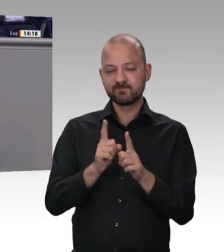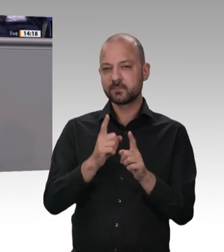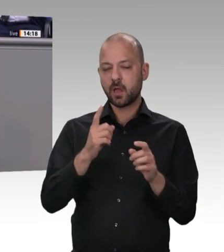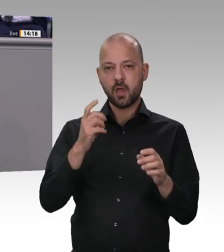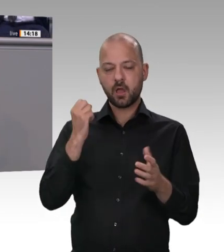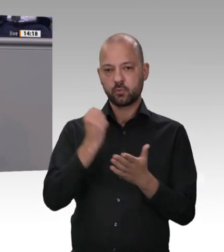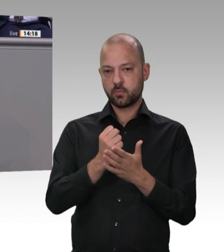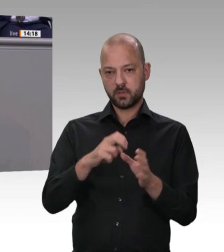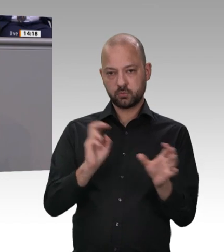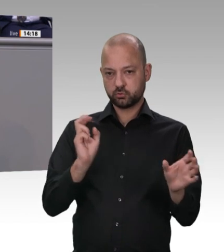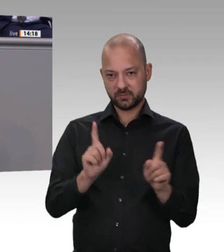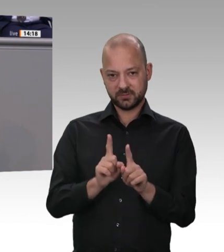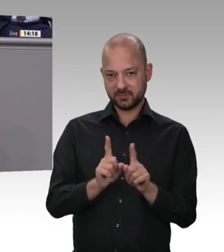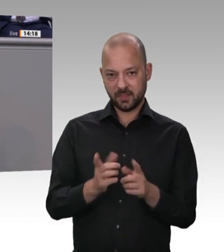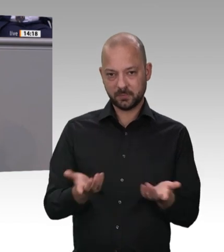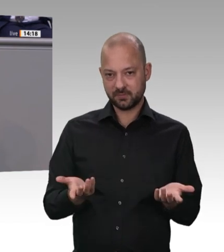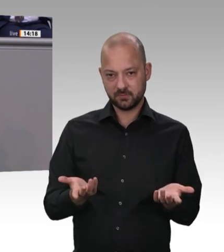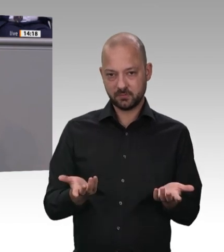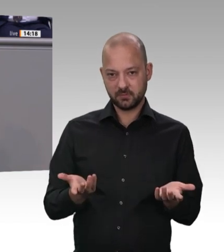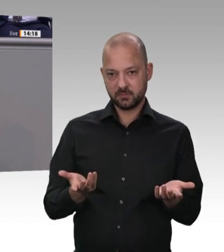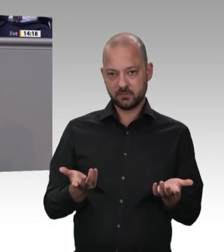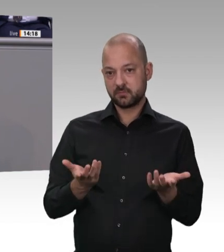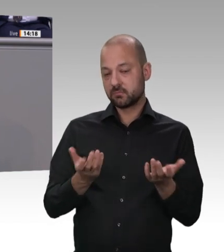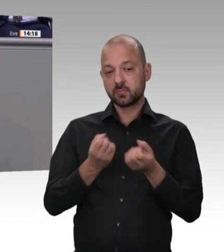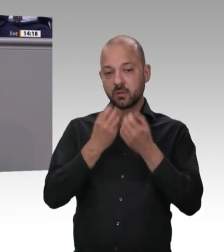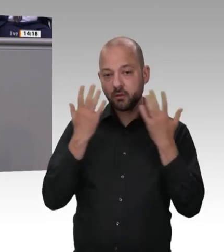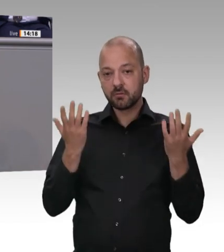ist jetzt zu übernehmen. Ich habe vorhin von der Verantwortung der Unternehmer gesprochen.